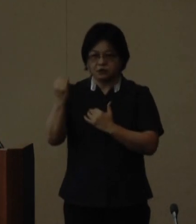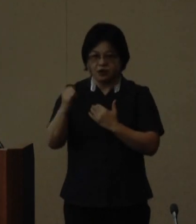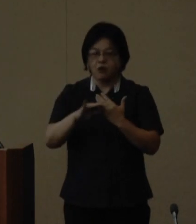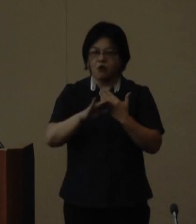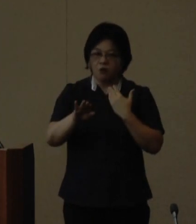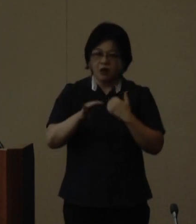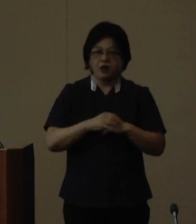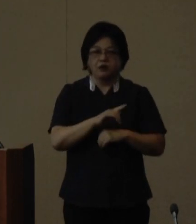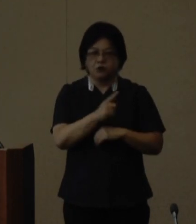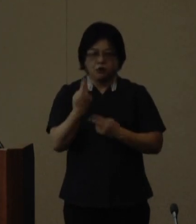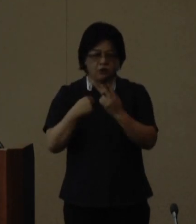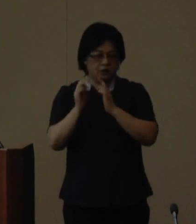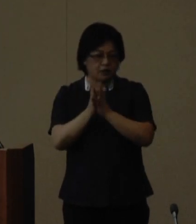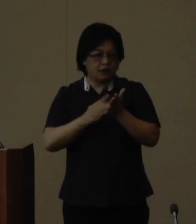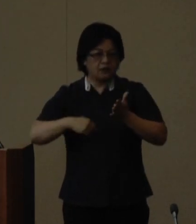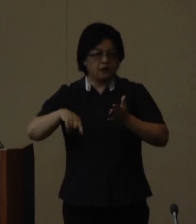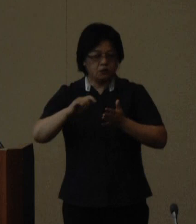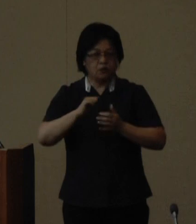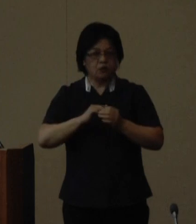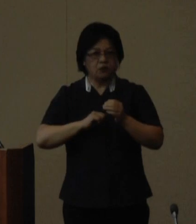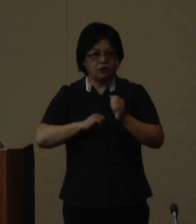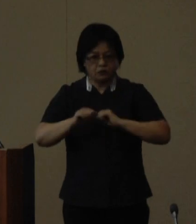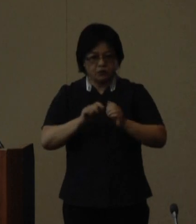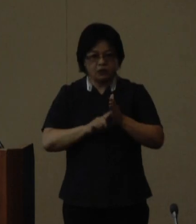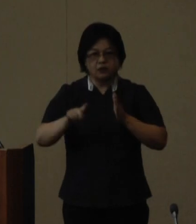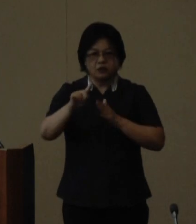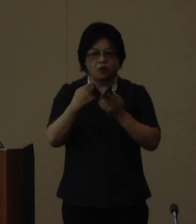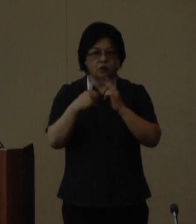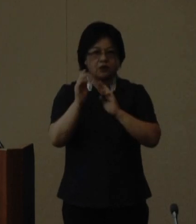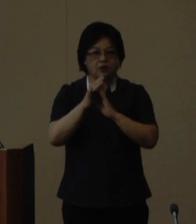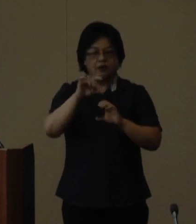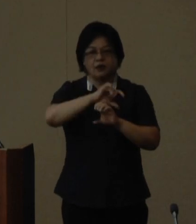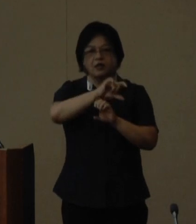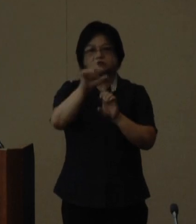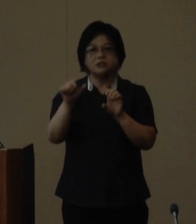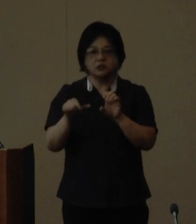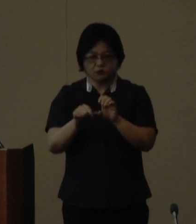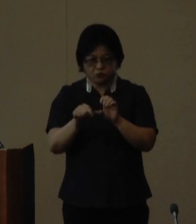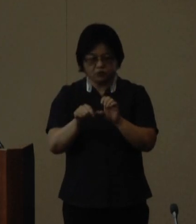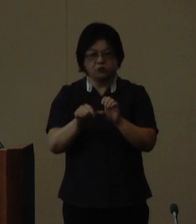で活躍されている女性 沖縄県sdgsアドバイザリーボード